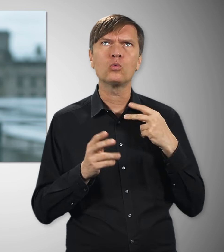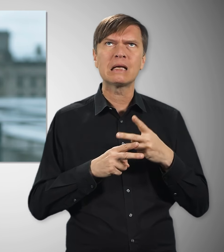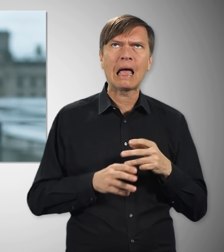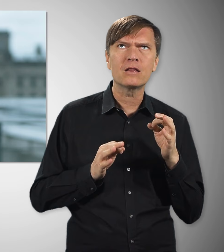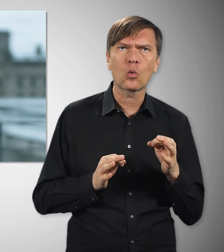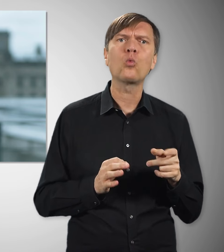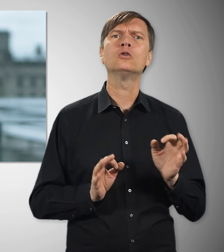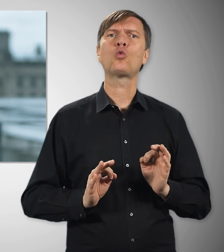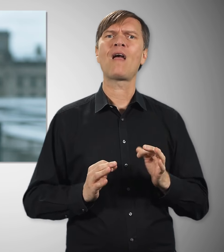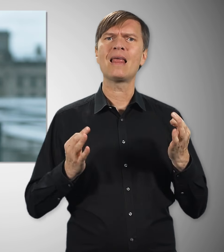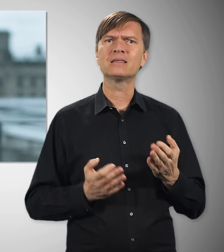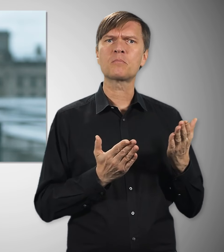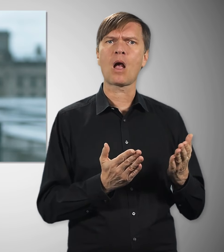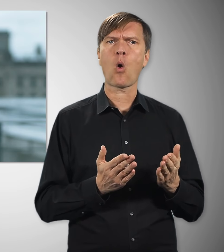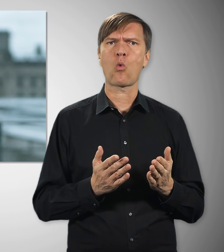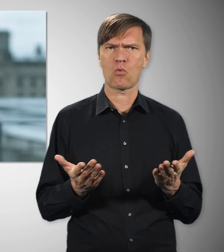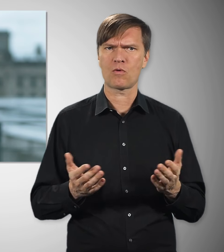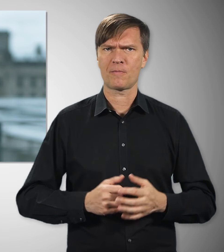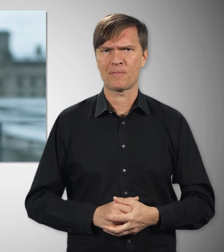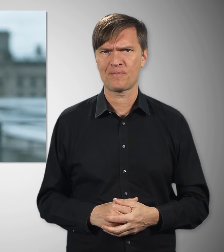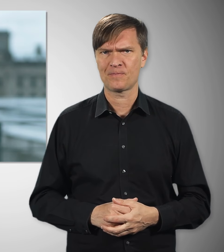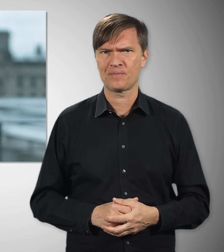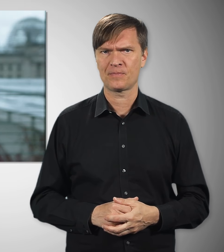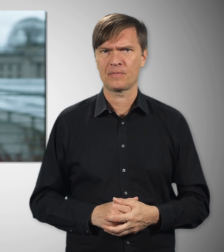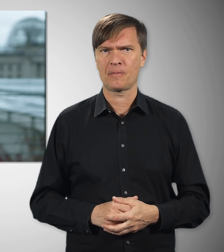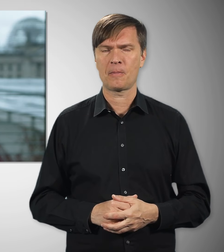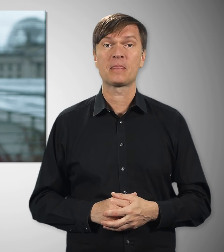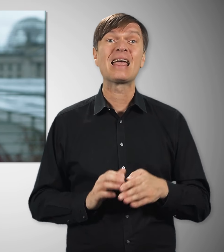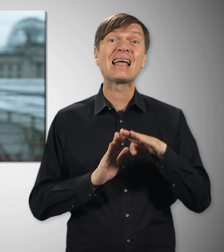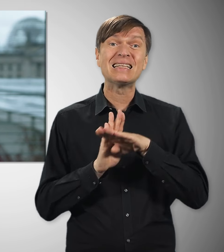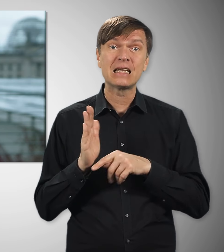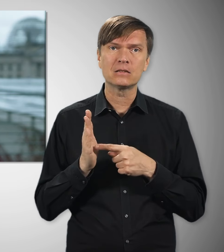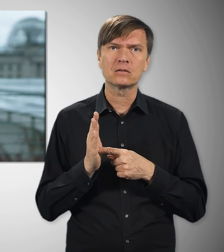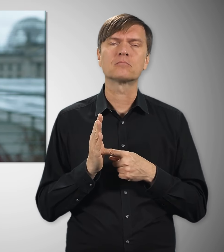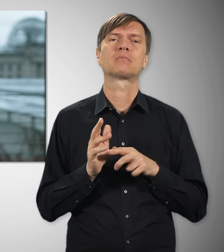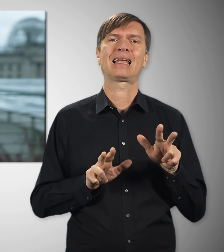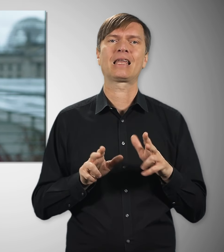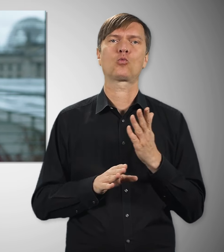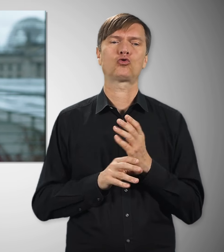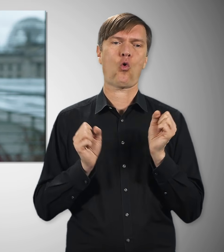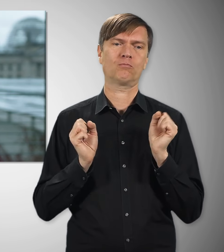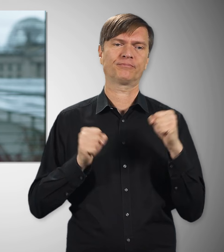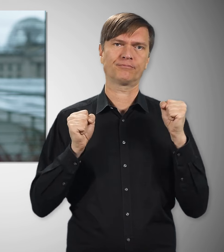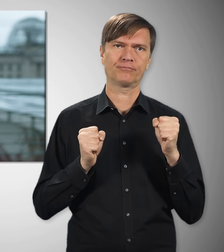dass sie später eine ordentliche, verlässliche Rente bekommen. Über das nötige Gesetz dazu hat sich die Bundesregierung